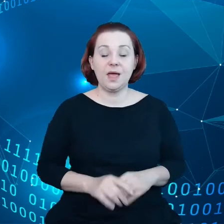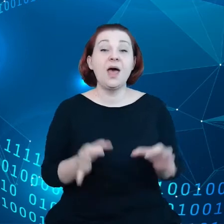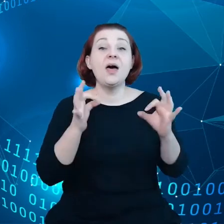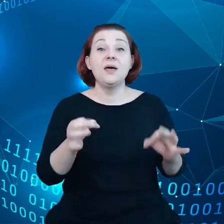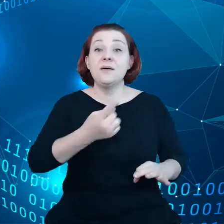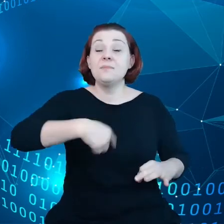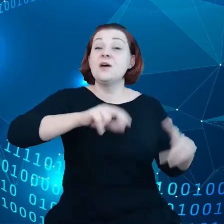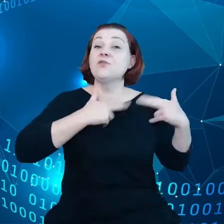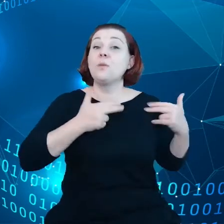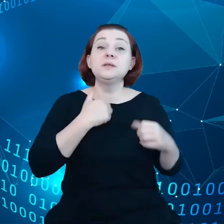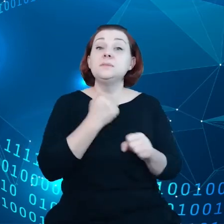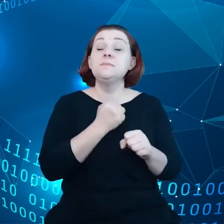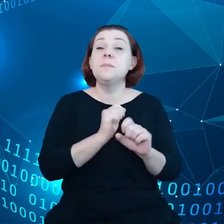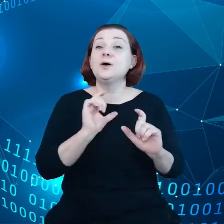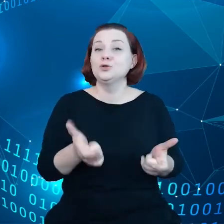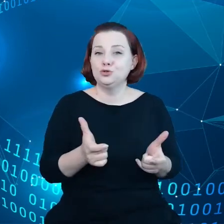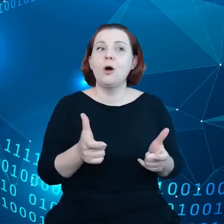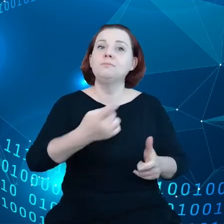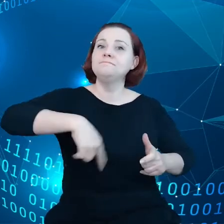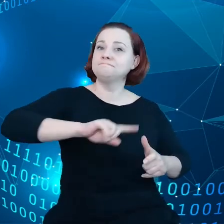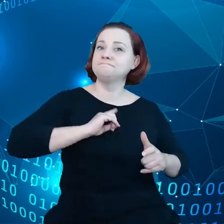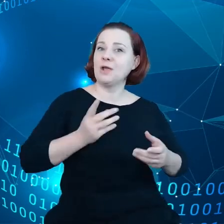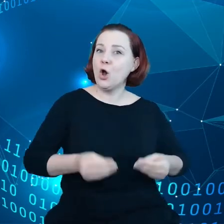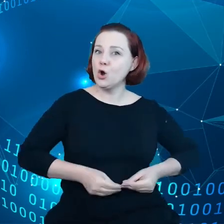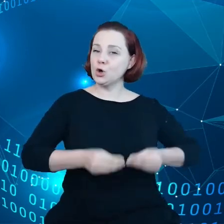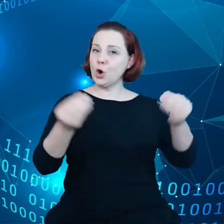aby rozwinąć w pełni skrzydła w transformacji cyfrowej